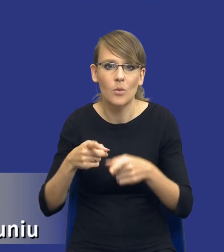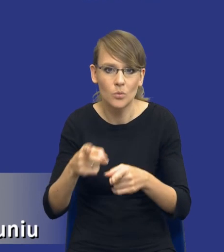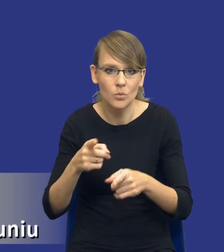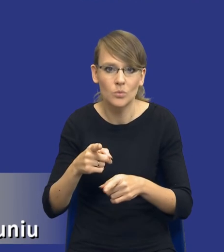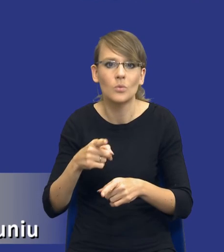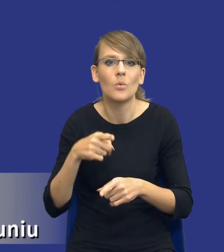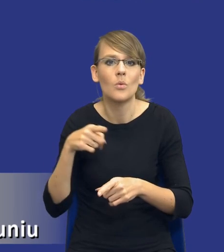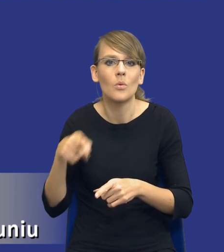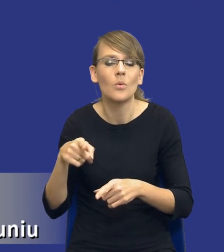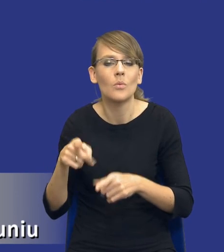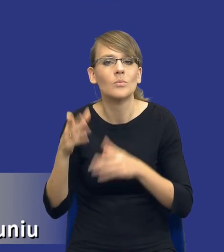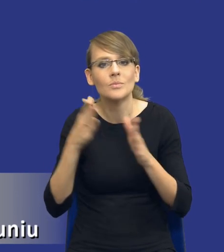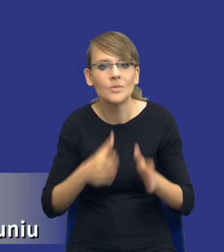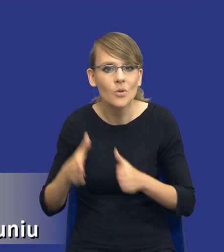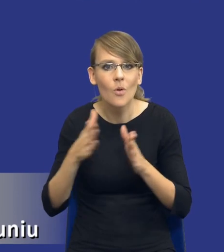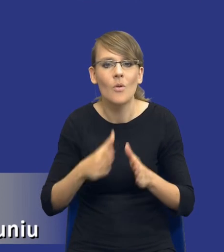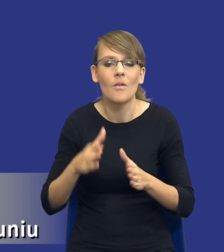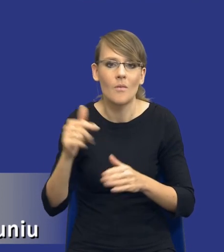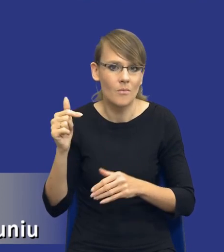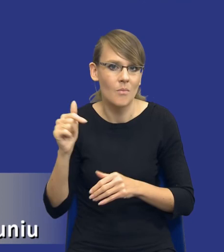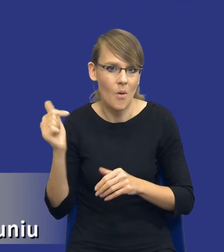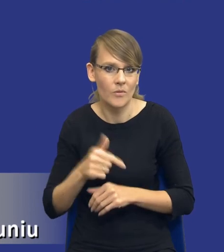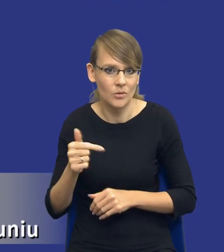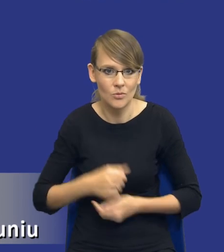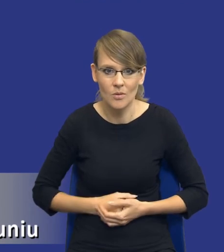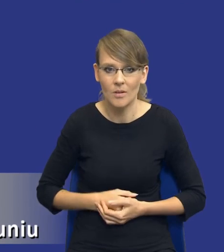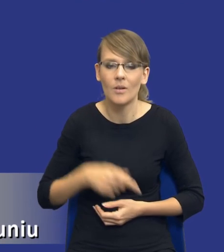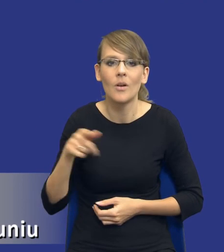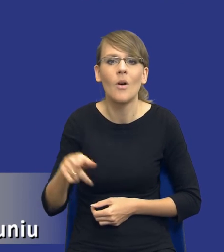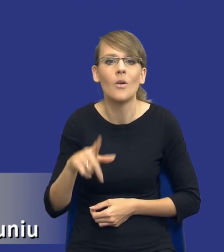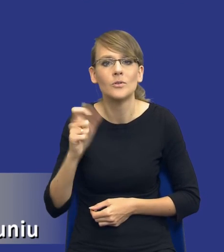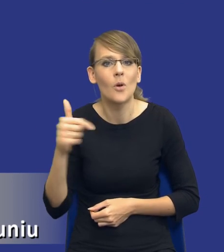przygotowawcze zamawiającego powinno zmierzać. Co on powinien uwzględnić, co